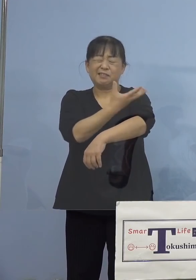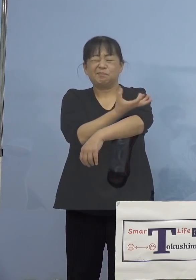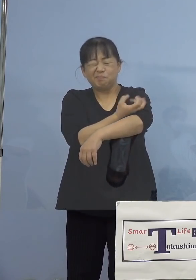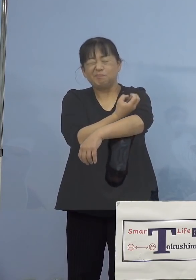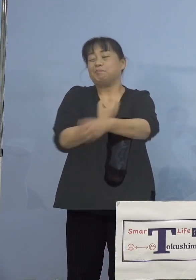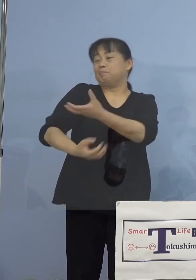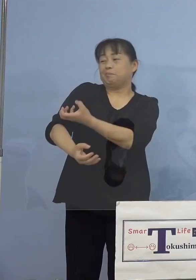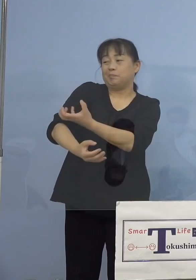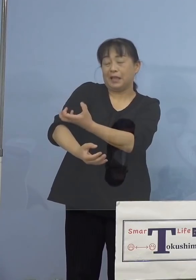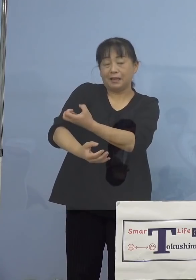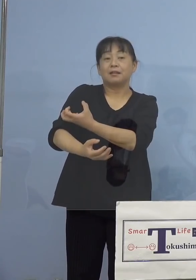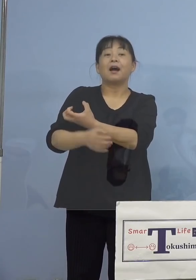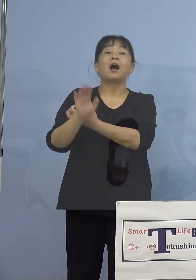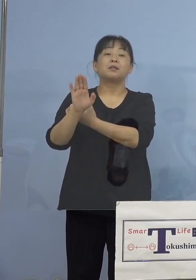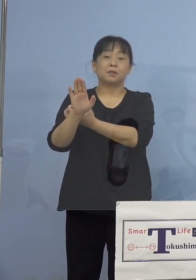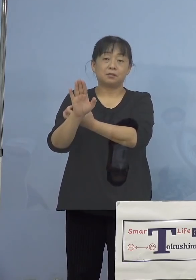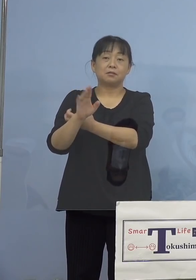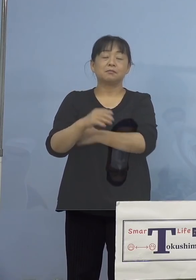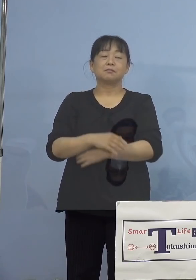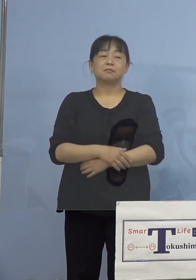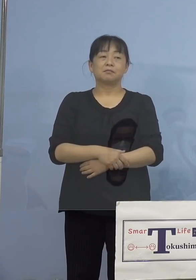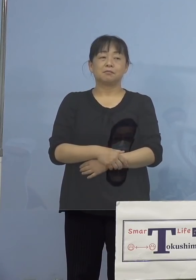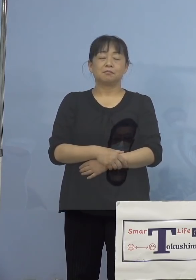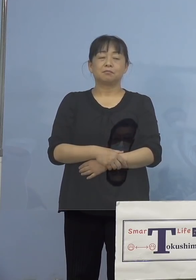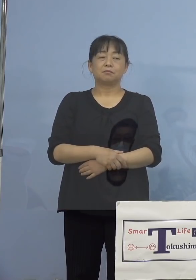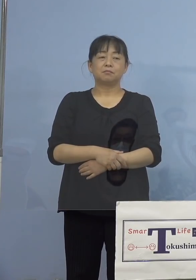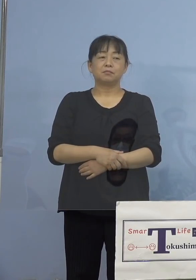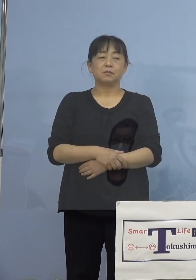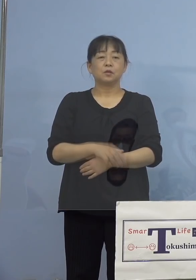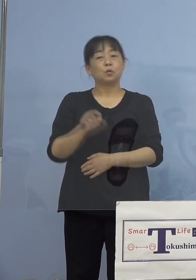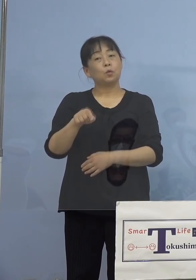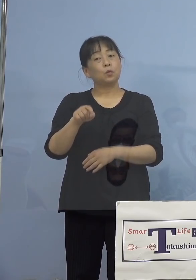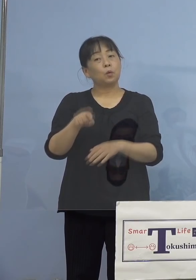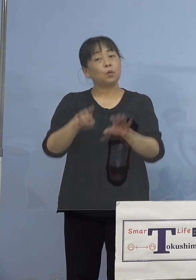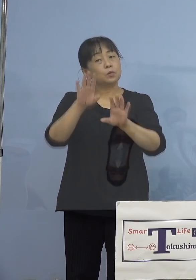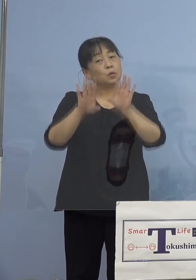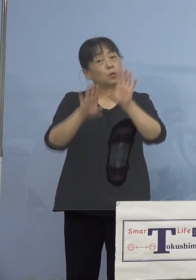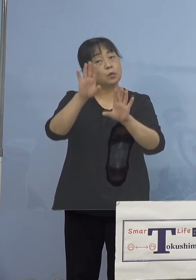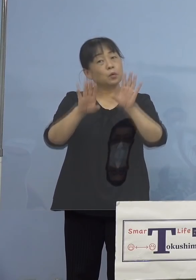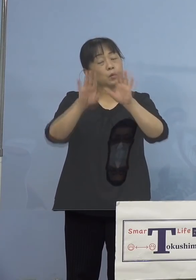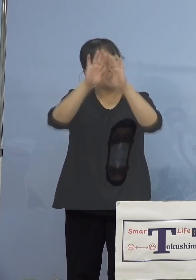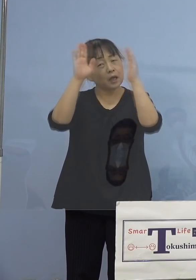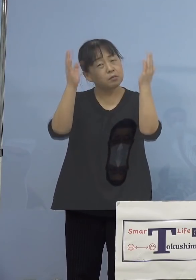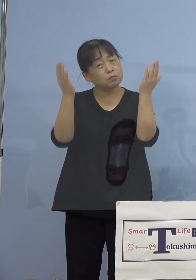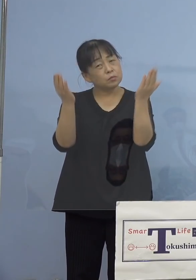見られることがあります、ただ こうした症状の大部分につきましては